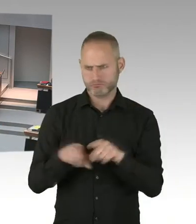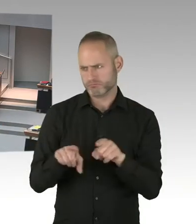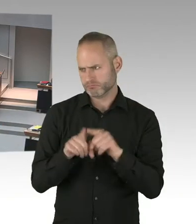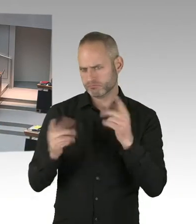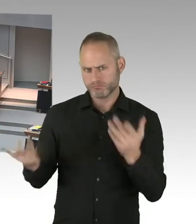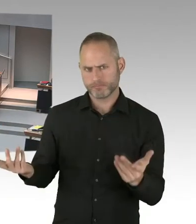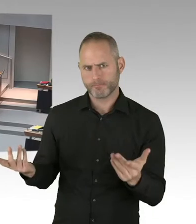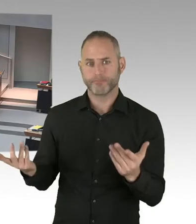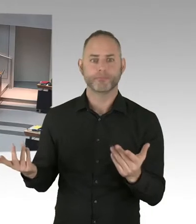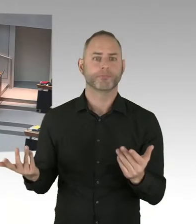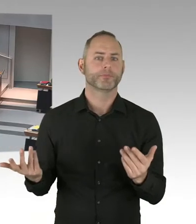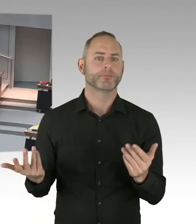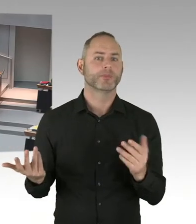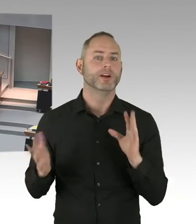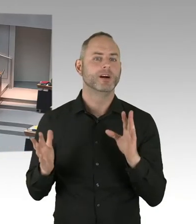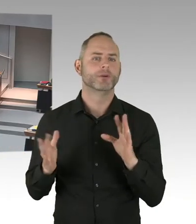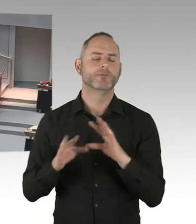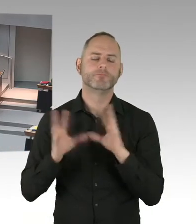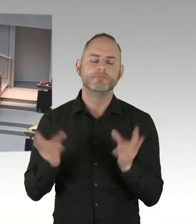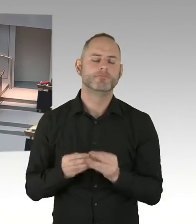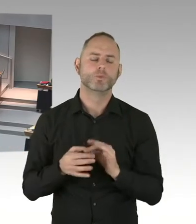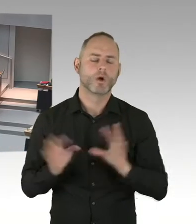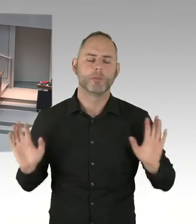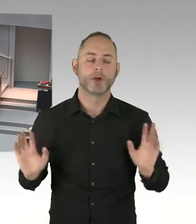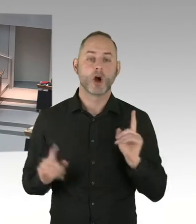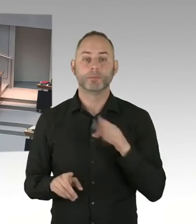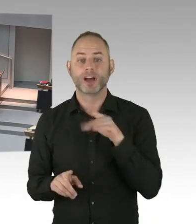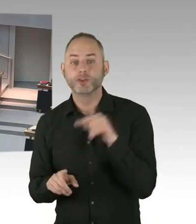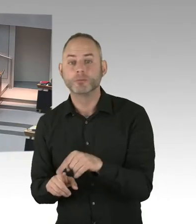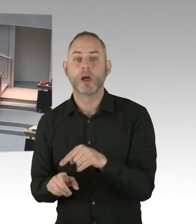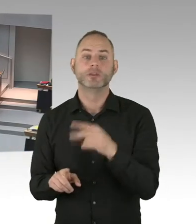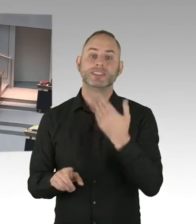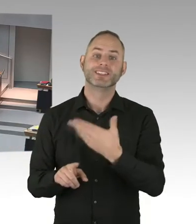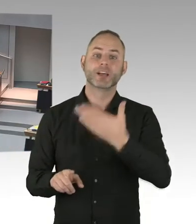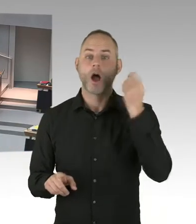Um dann entsprechende Sicherungsmaßnahmen durchzuführen. Deswegen hat die Polizei im Vorfeld